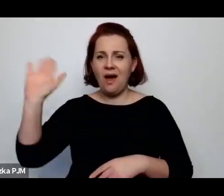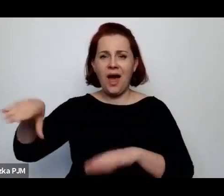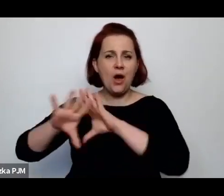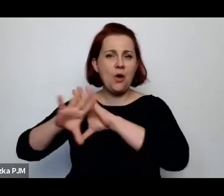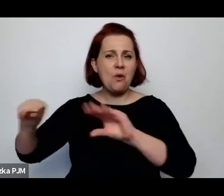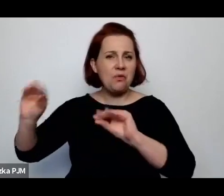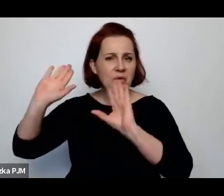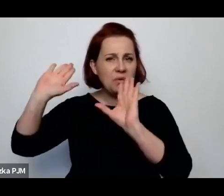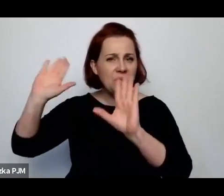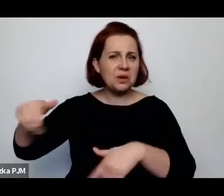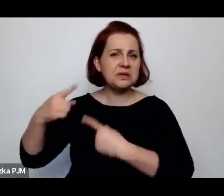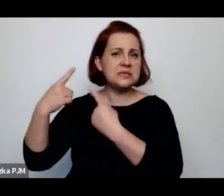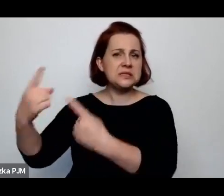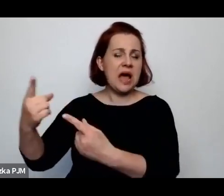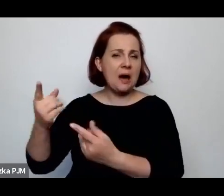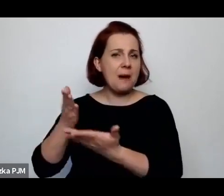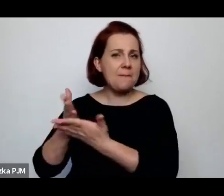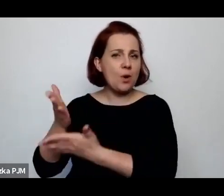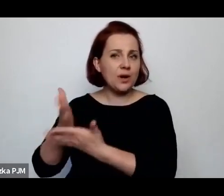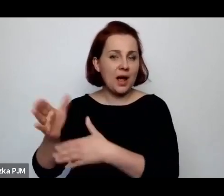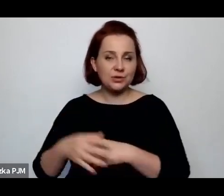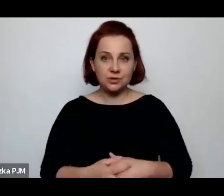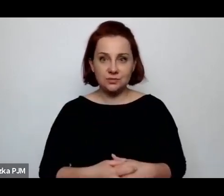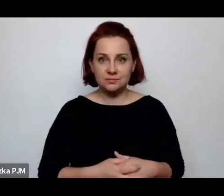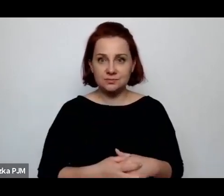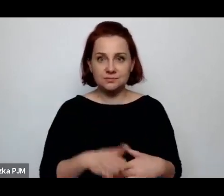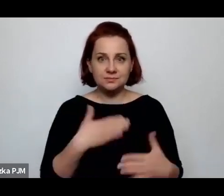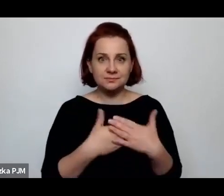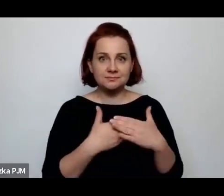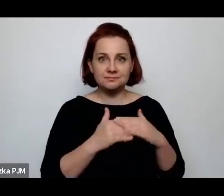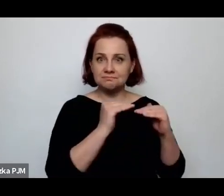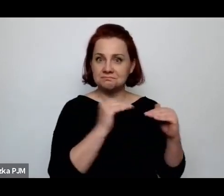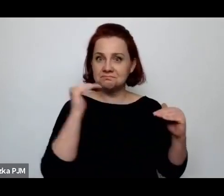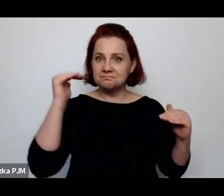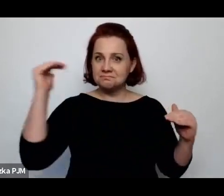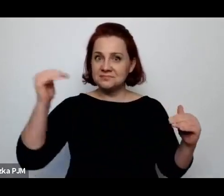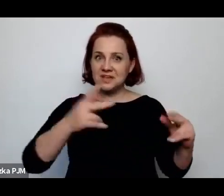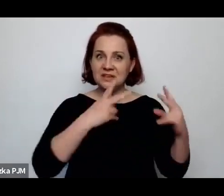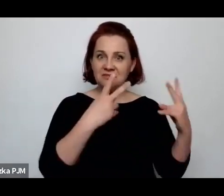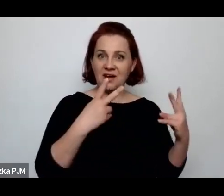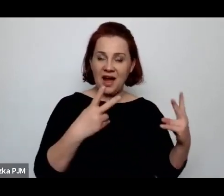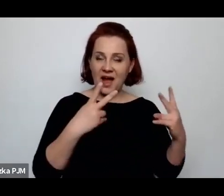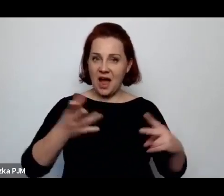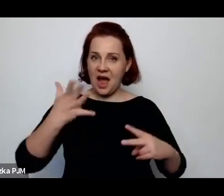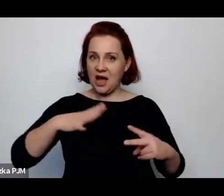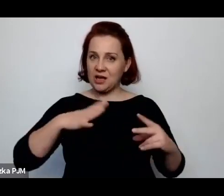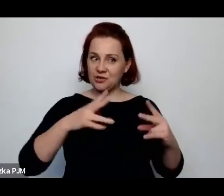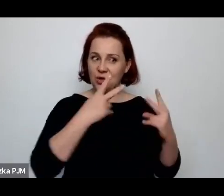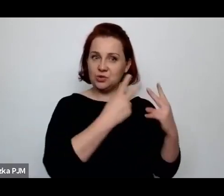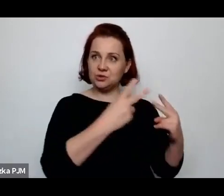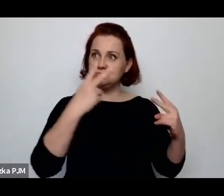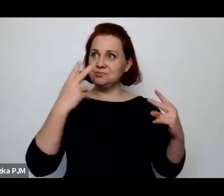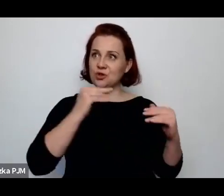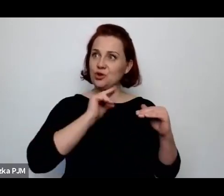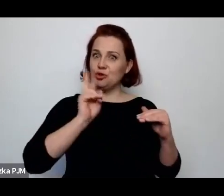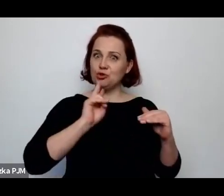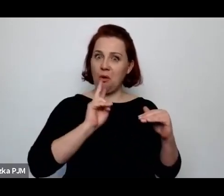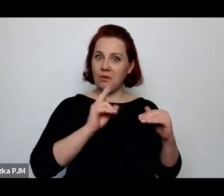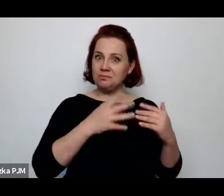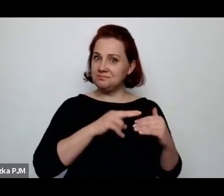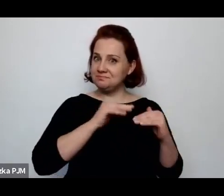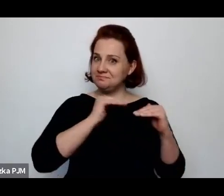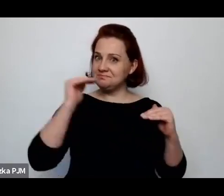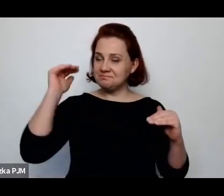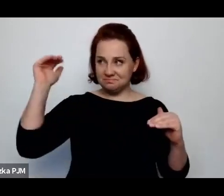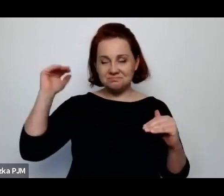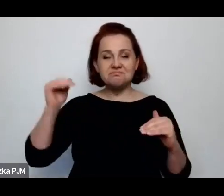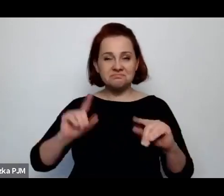Czyli jak gdyby w tej hierarchii wartości na wsi i to w pamiętnikach chłopów naprawdę można też